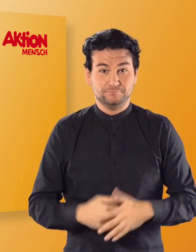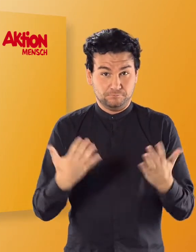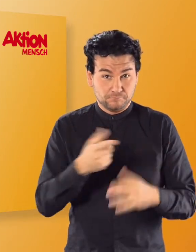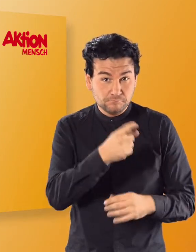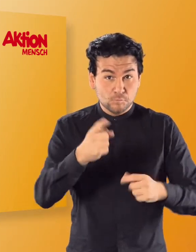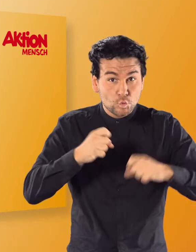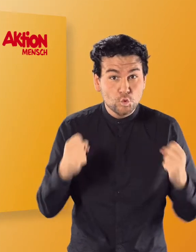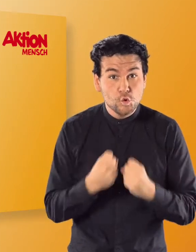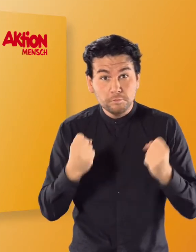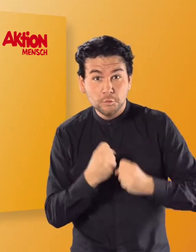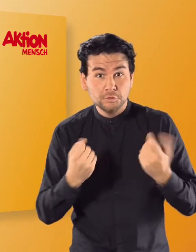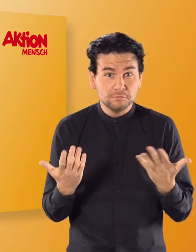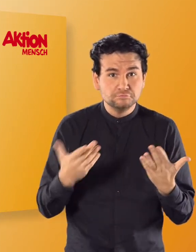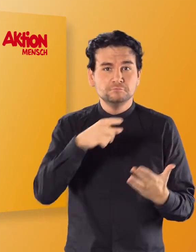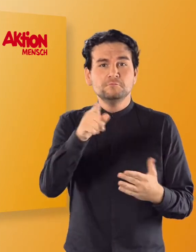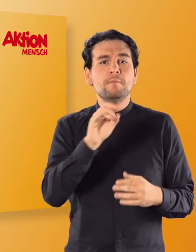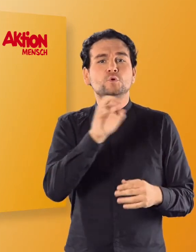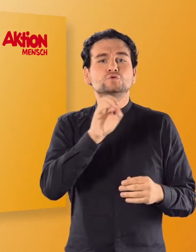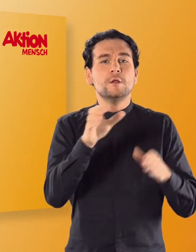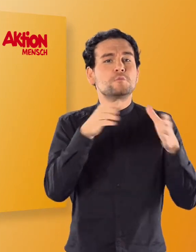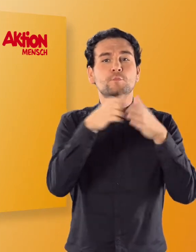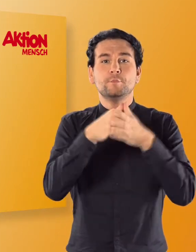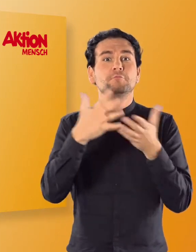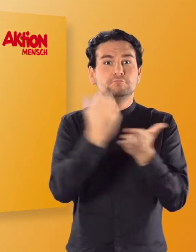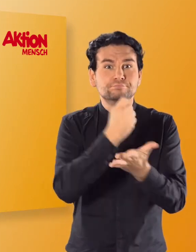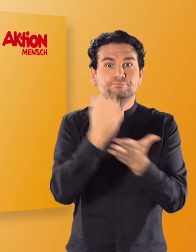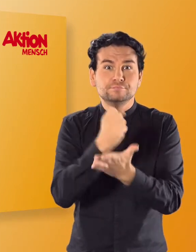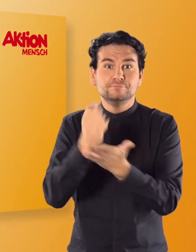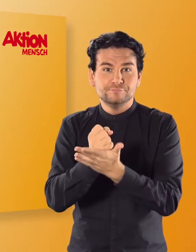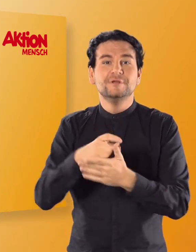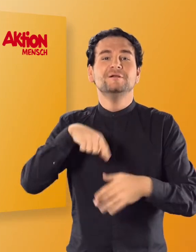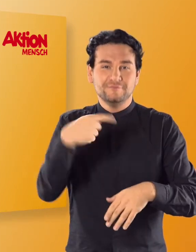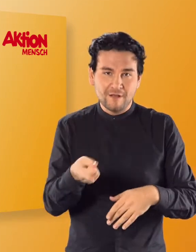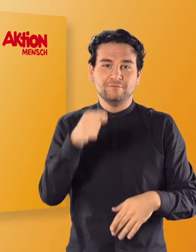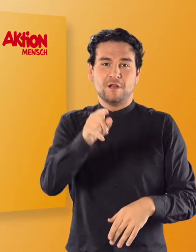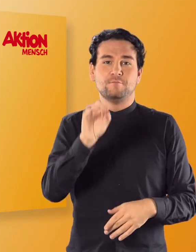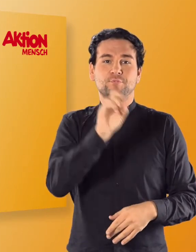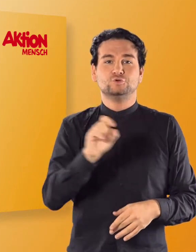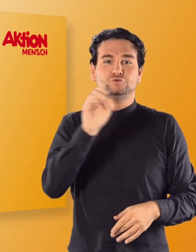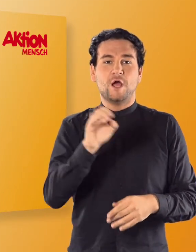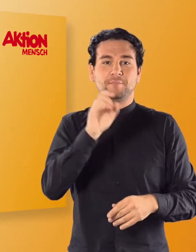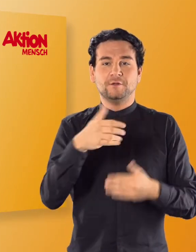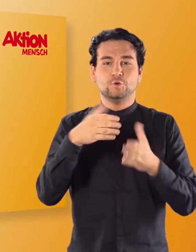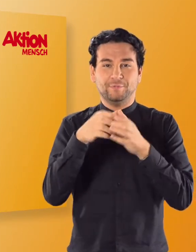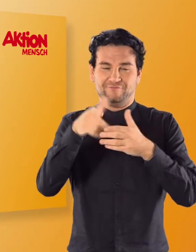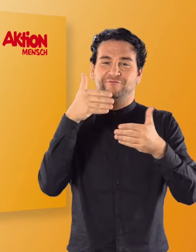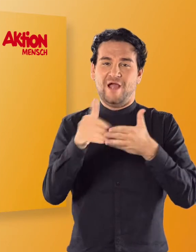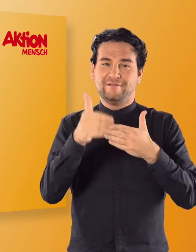Habt ihr alle Übungen zur jeweiligen Buchstabengruppe geschafft, könnt ihr mit den nächsten Buchstaben weitermachen.